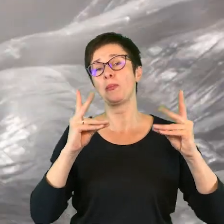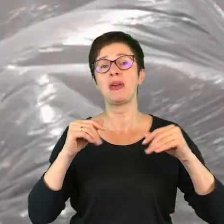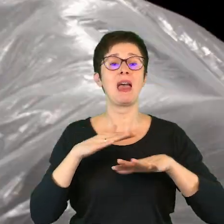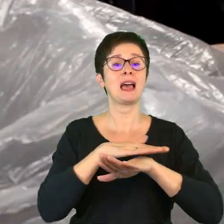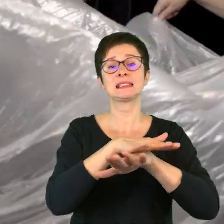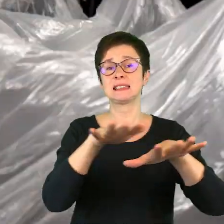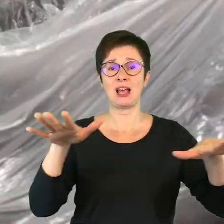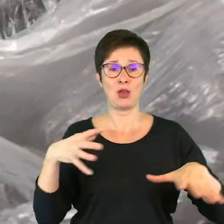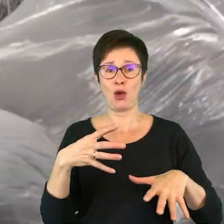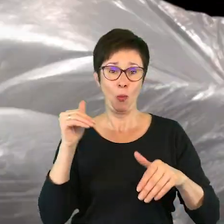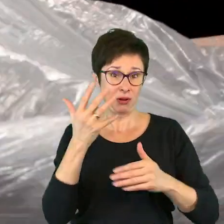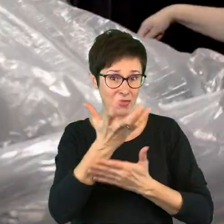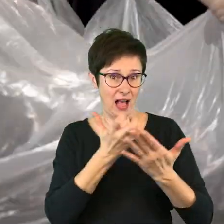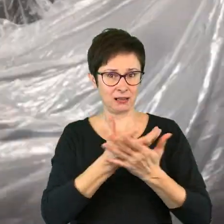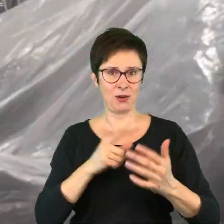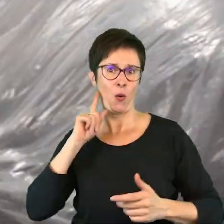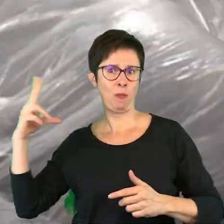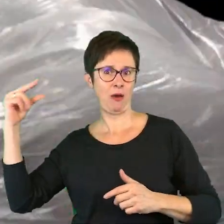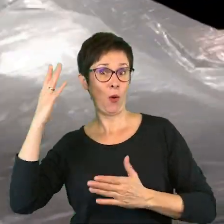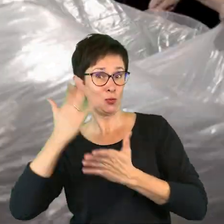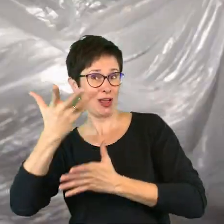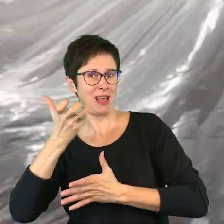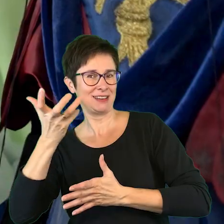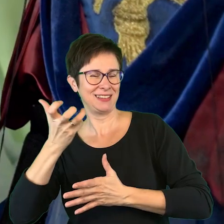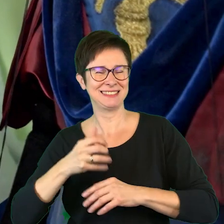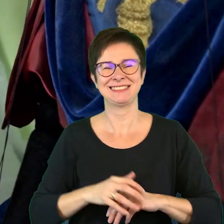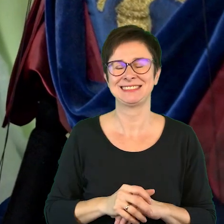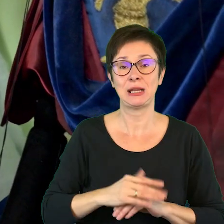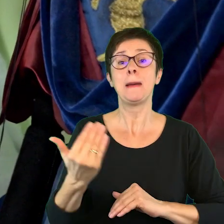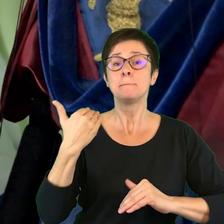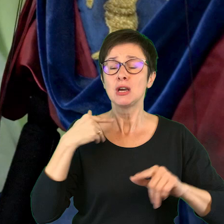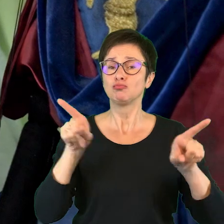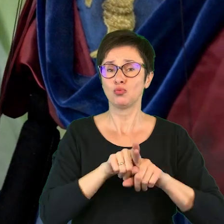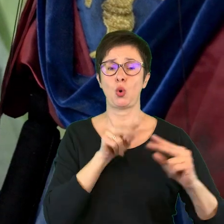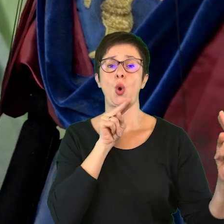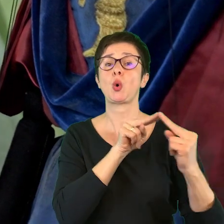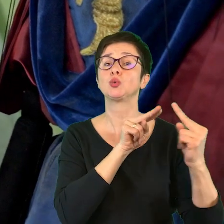Jaka ładna scena, nie możemy tego nagrać? - Nagrywam. Odbyły się także konsultacje,